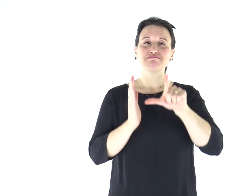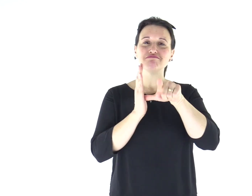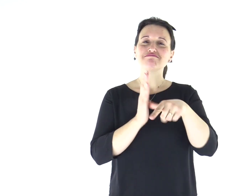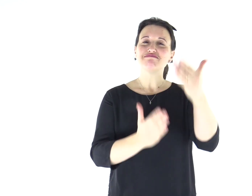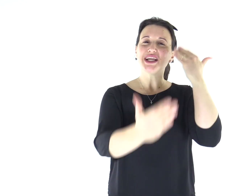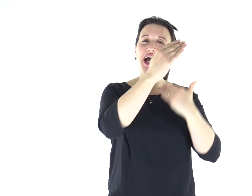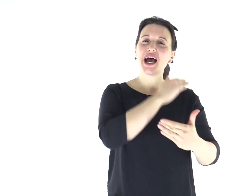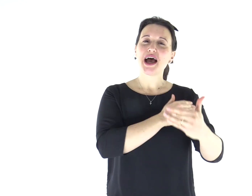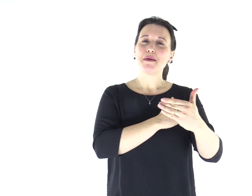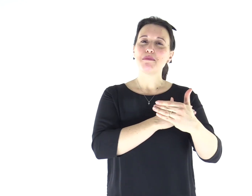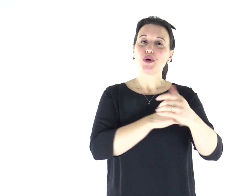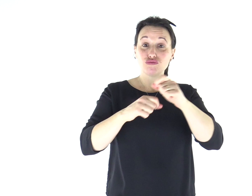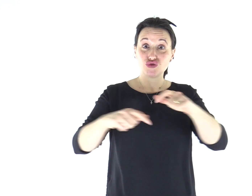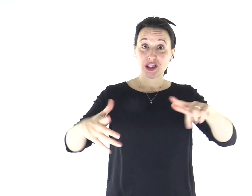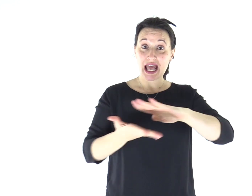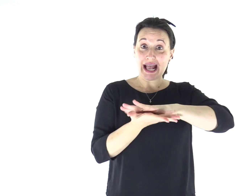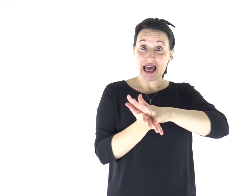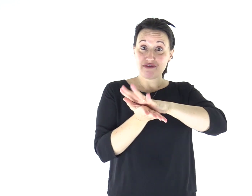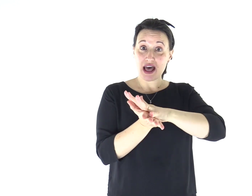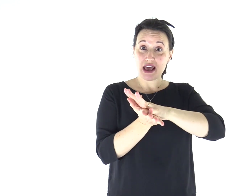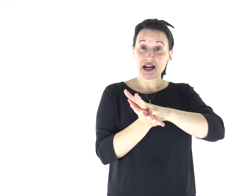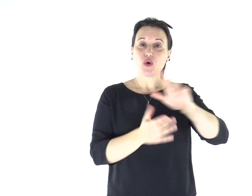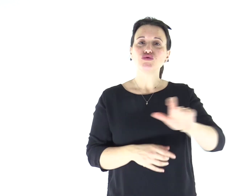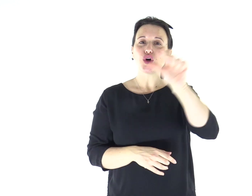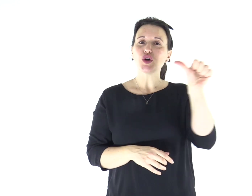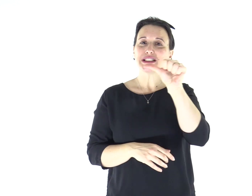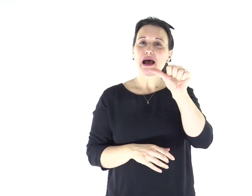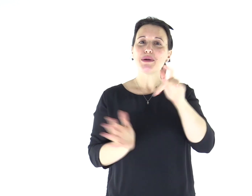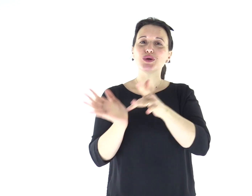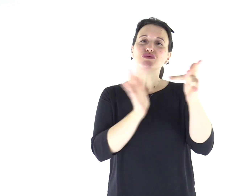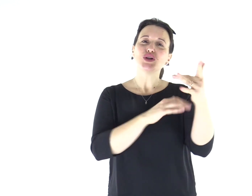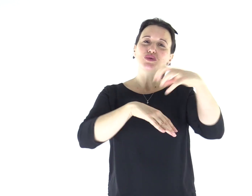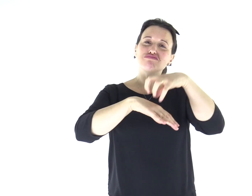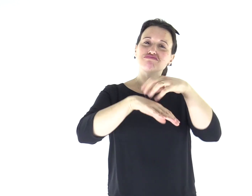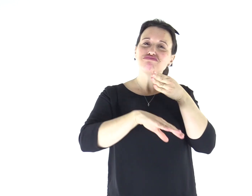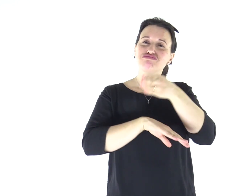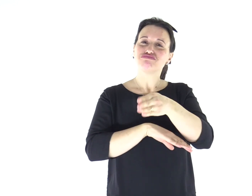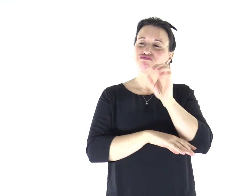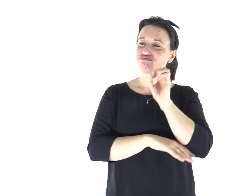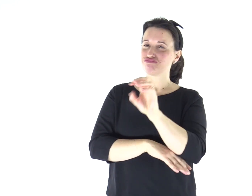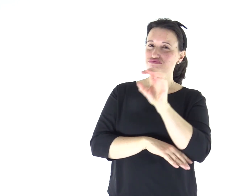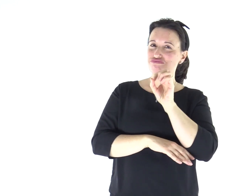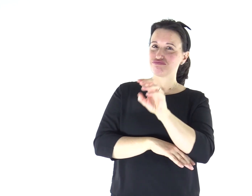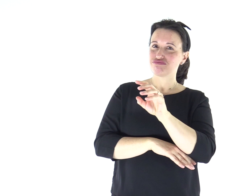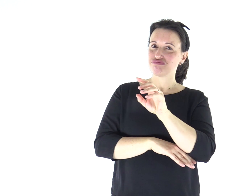In quel tempo, Gesù, entrato di sabato nella sinagoga, [a Cafàrnao,] insegnava.